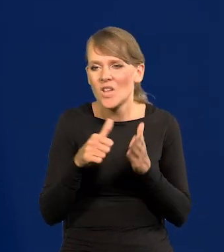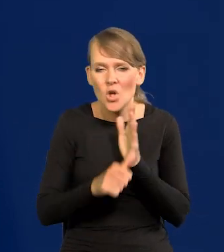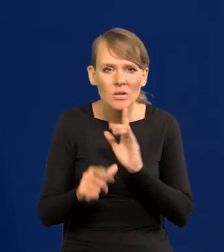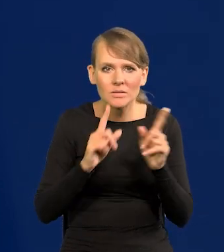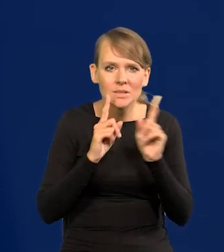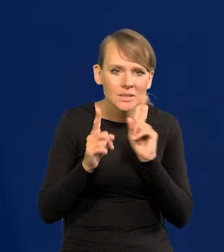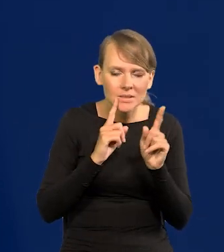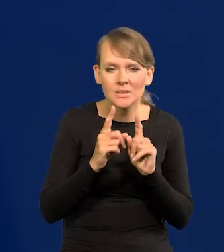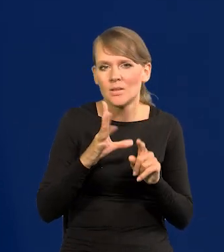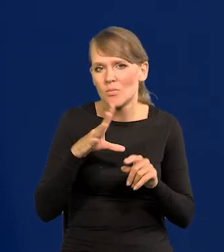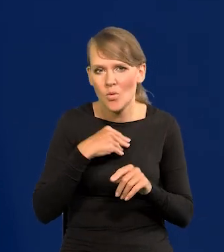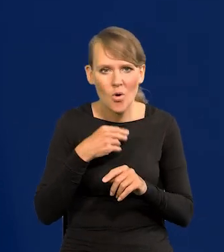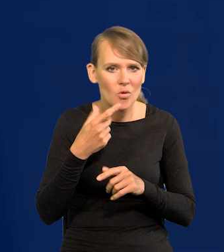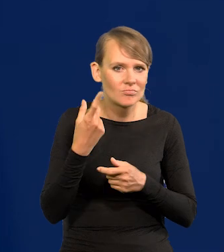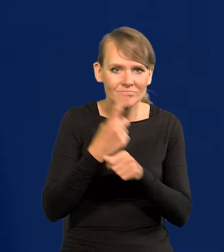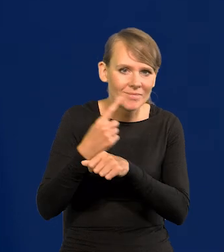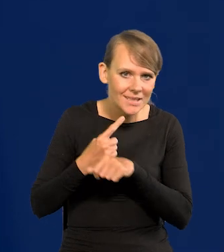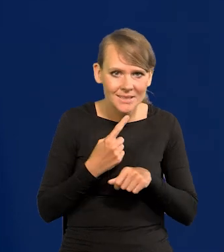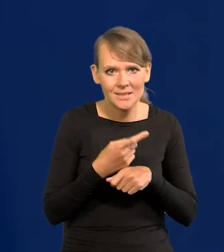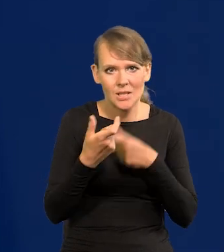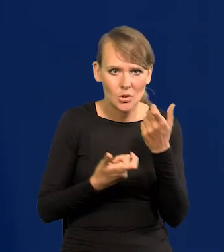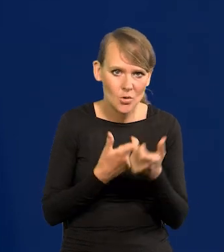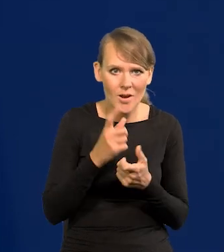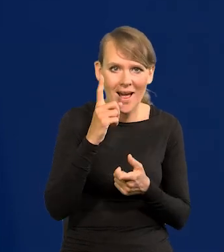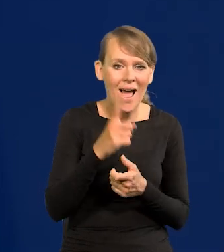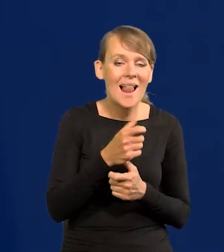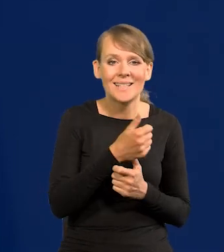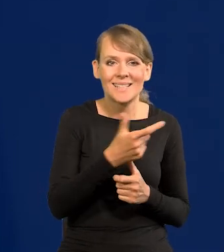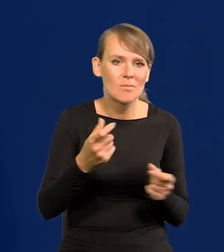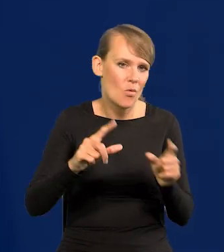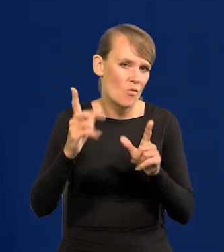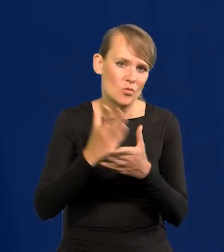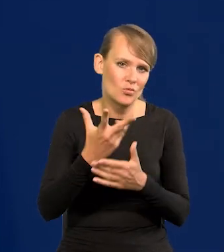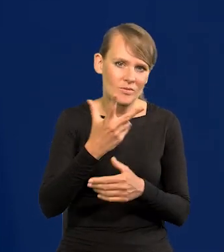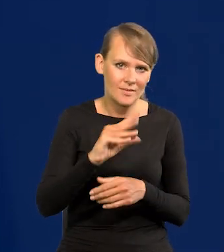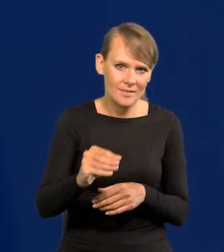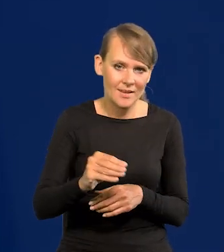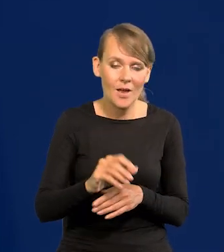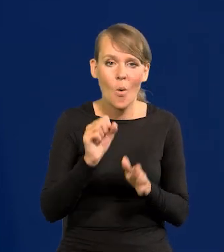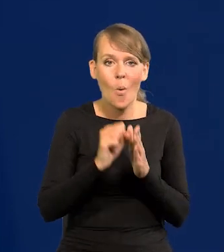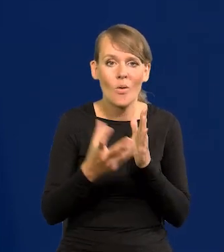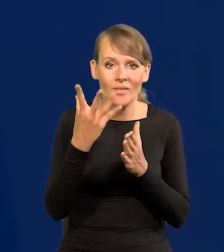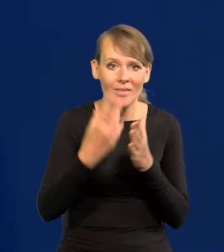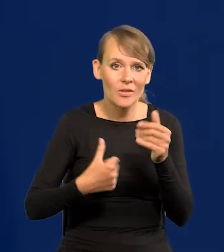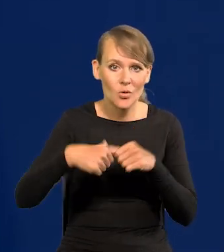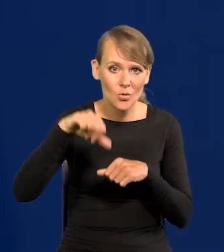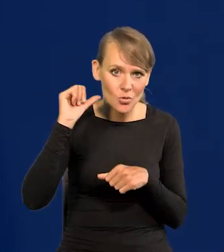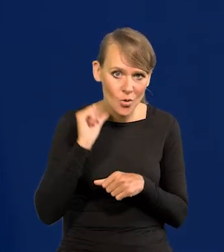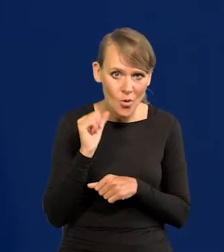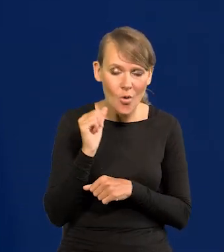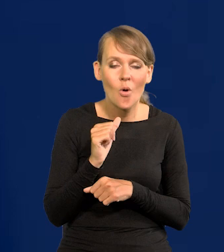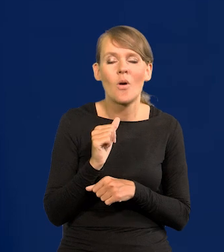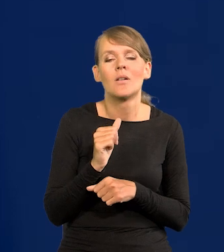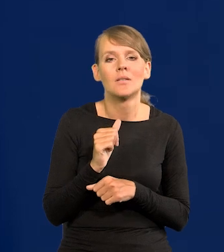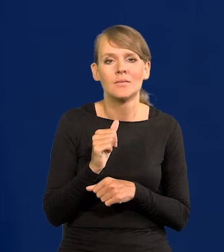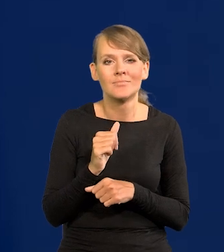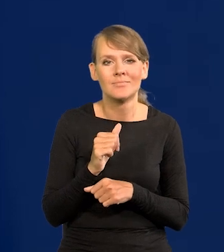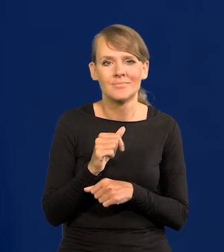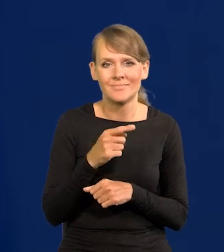każde działanie podjąć, ale nie jesteśmy już w cyklu podwyżek. W istocie od jesieni zeszłego roku, jak widzicie, właściwie przecież